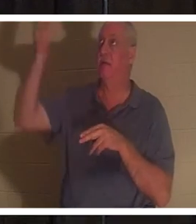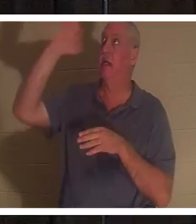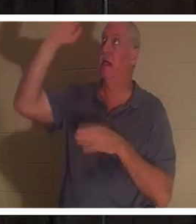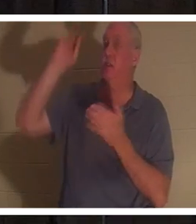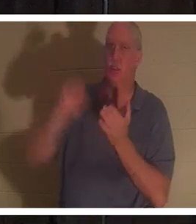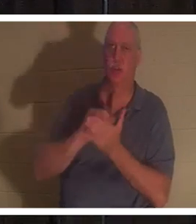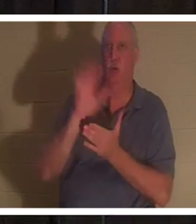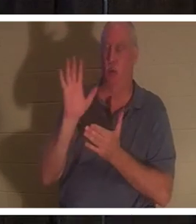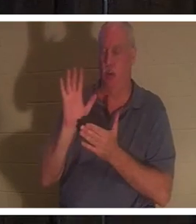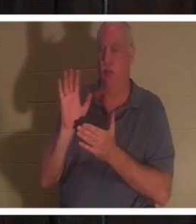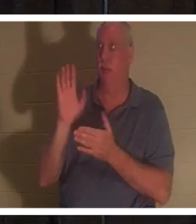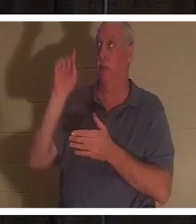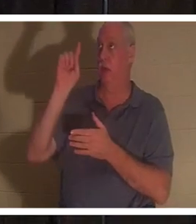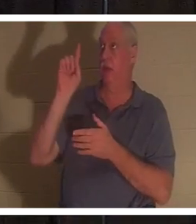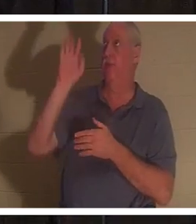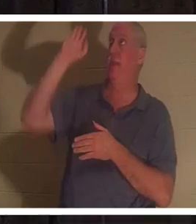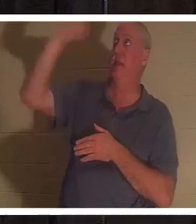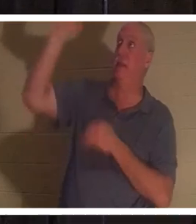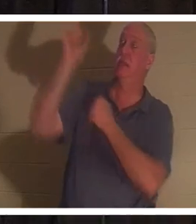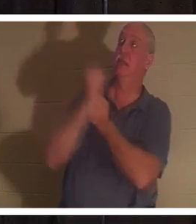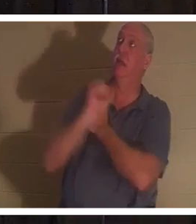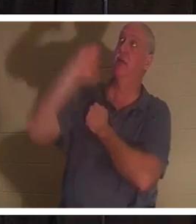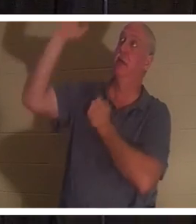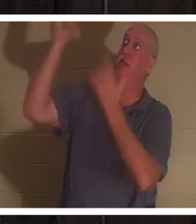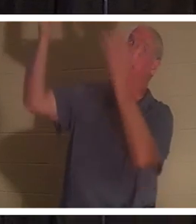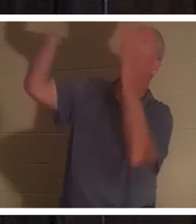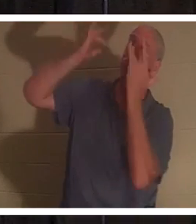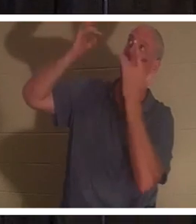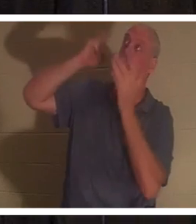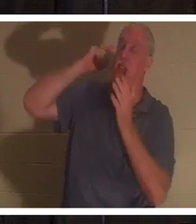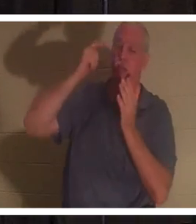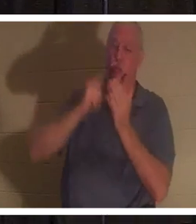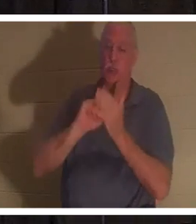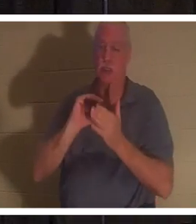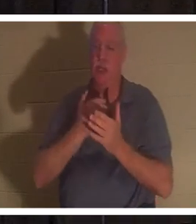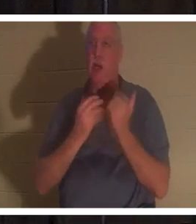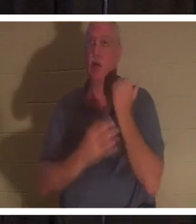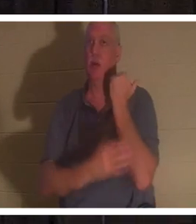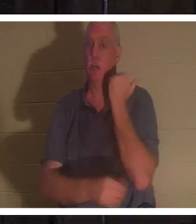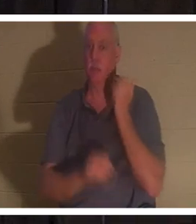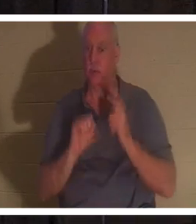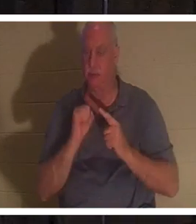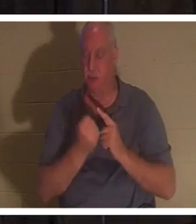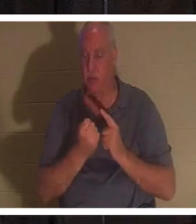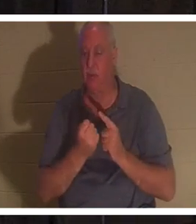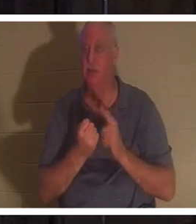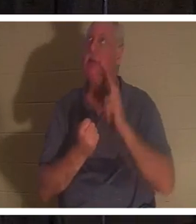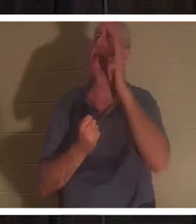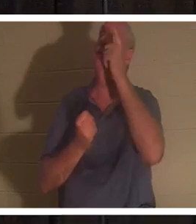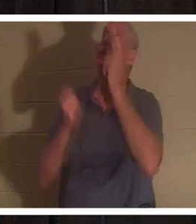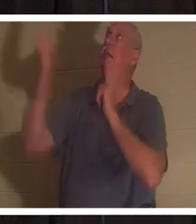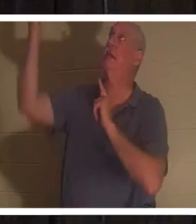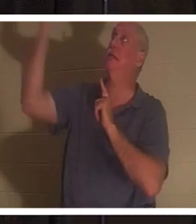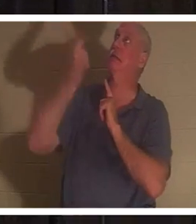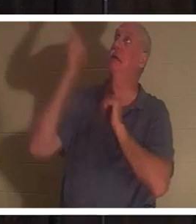Своей любви и Своей милости признал наше бедственное положение. Он, так сказать, спустился по лестнице